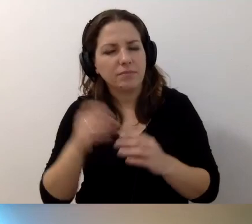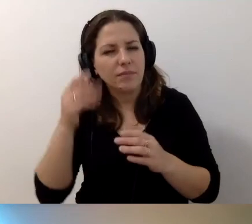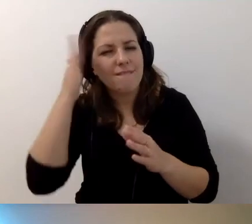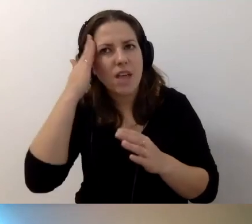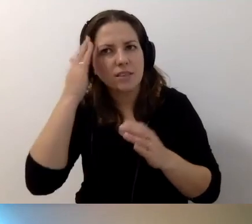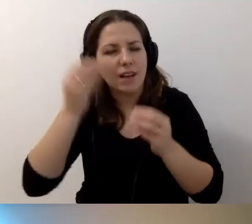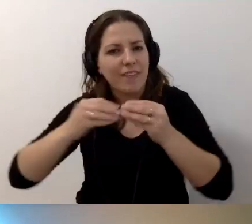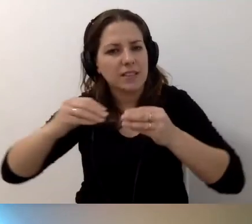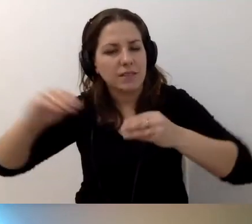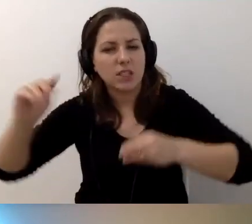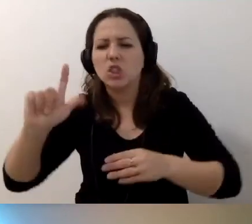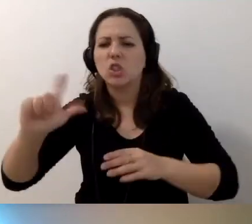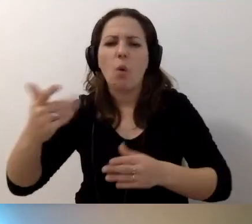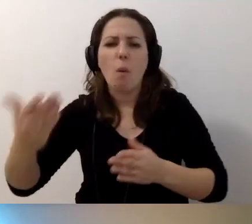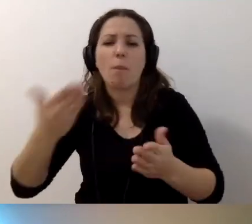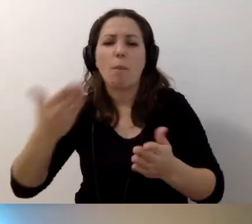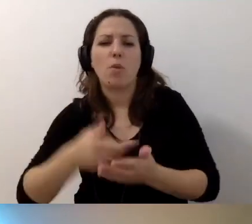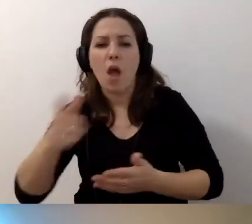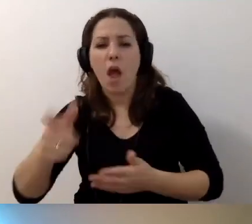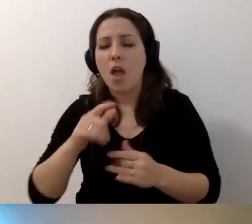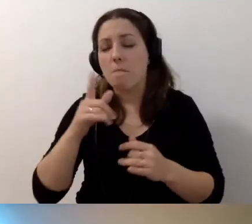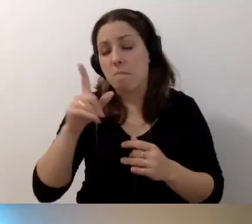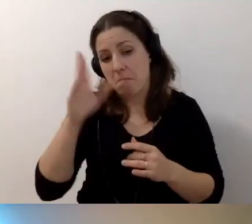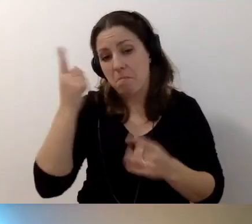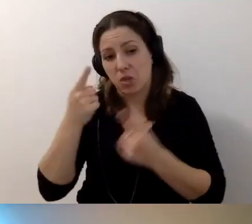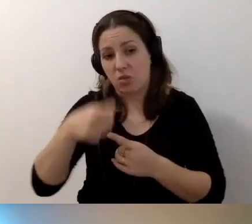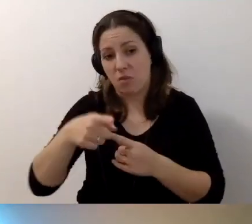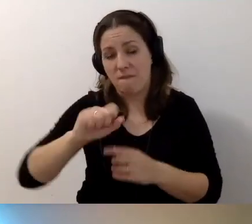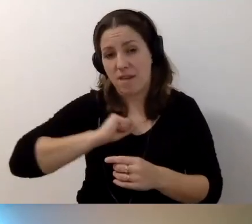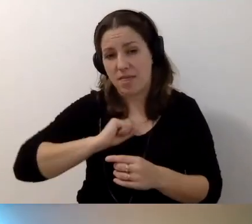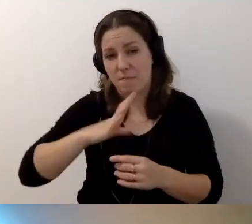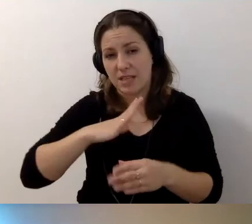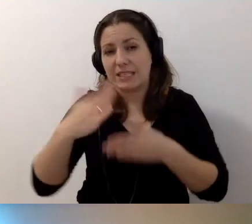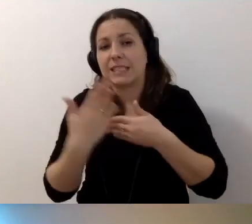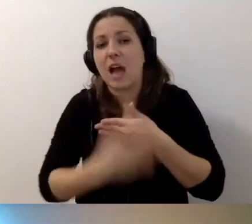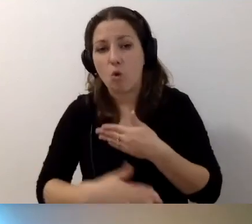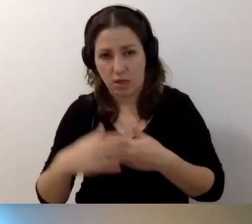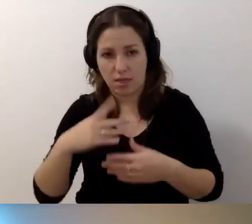Co byś proponował? To będzie fajne zakończenie naszej rozmowy.